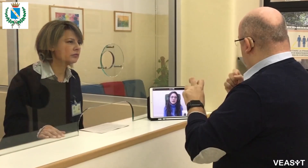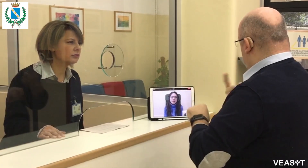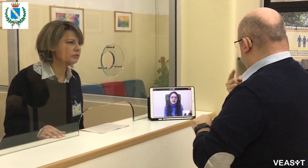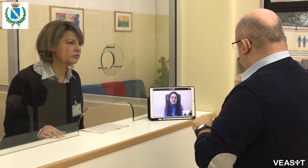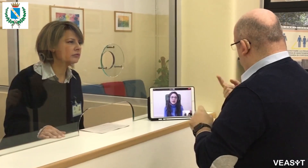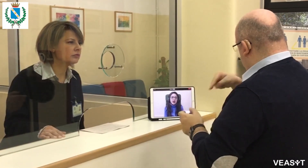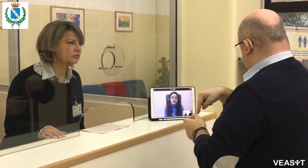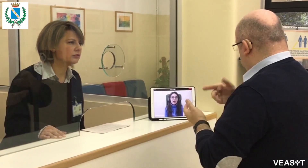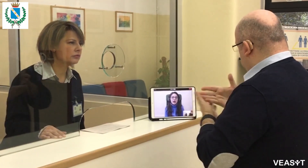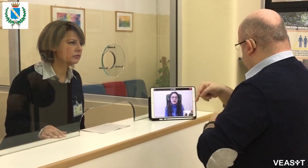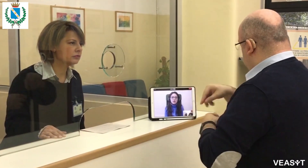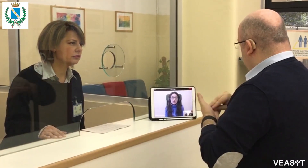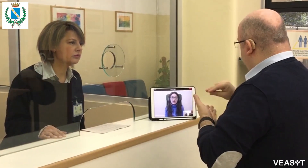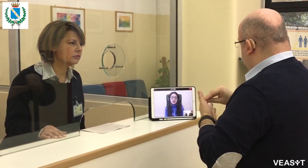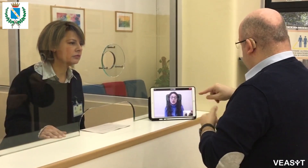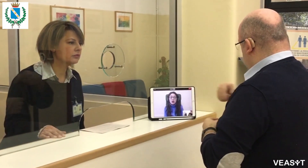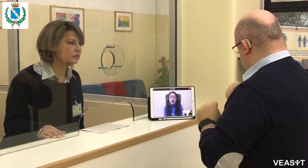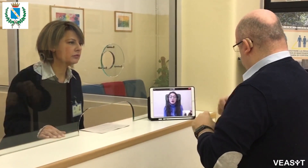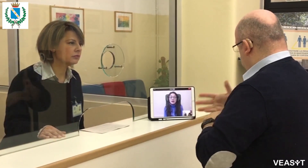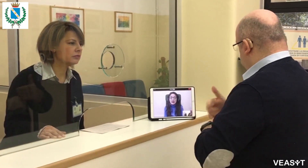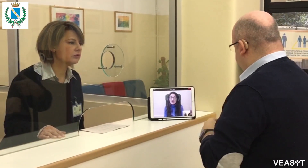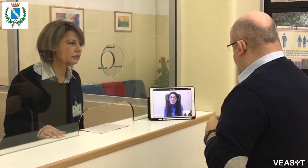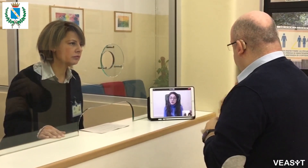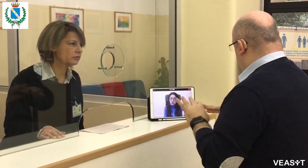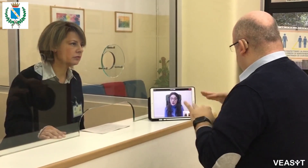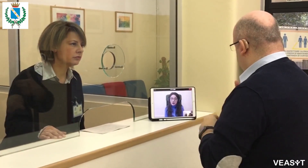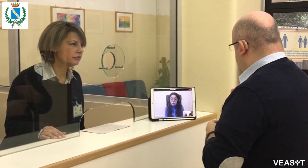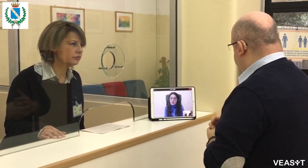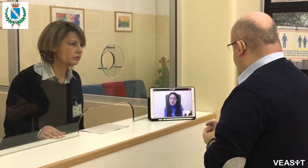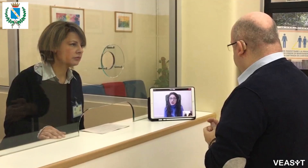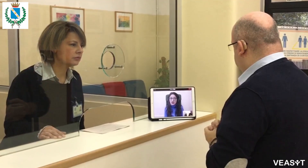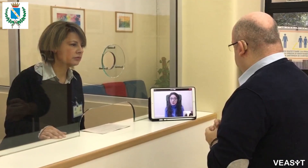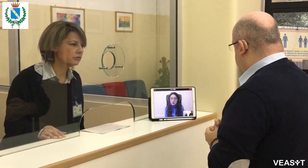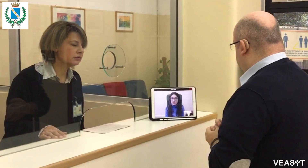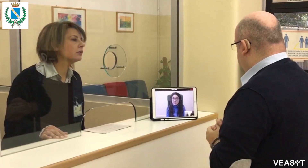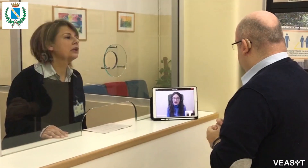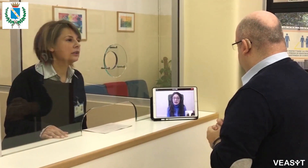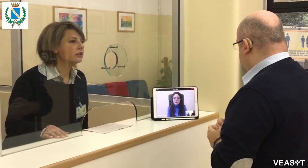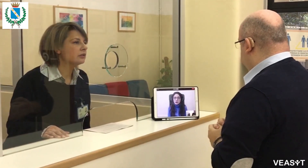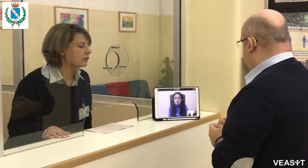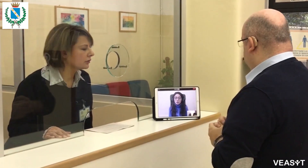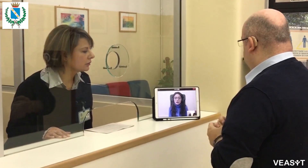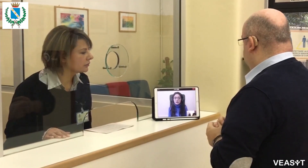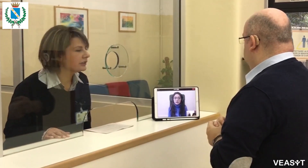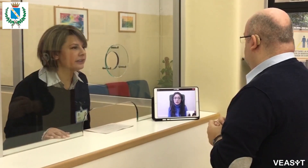Molte grazie, cercherò. In caso posso tornare qui per ulteriori chiarimenti?